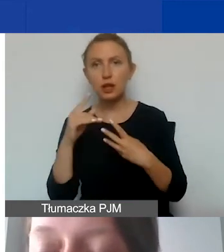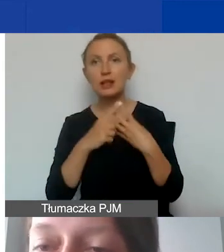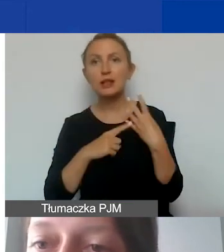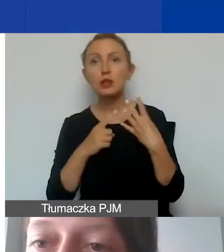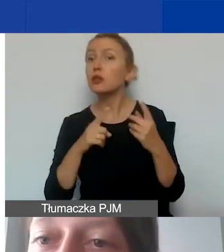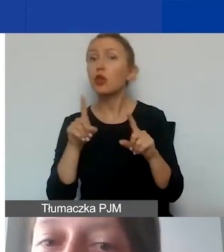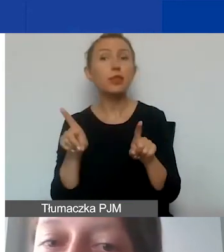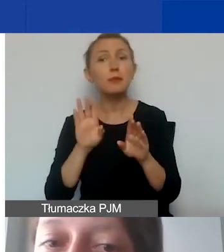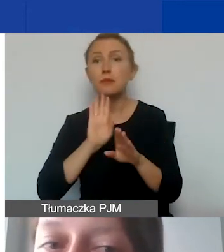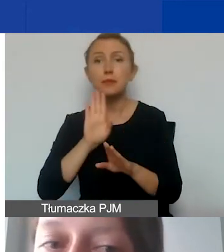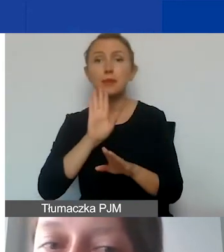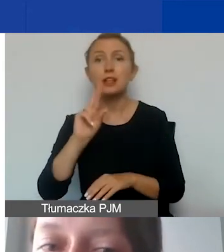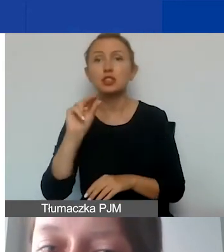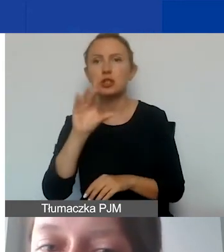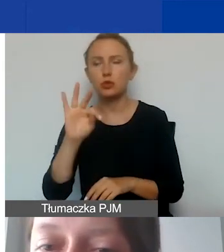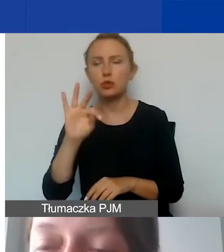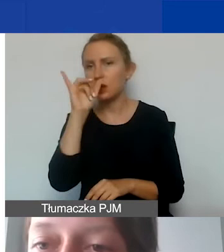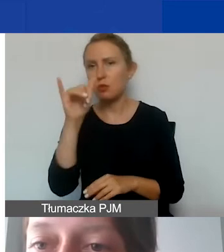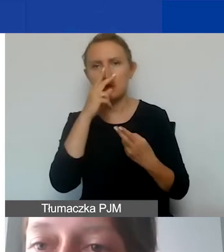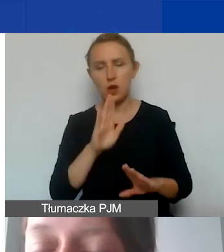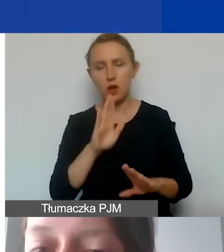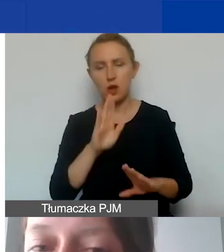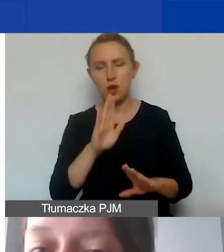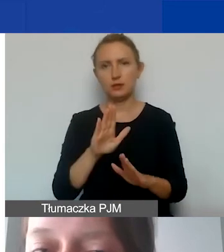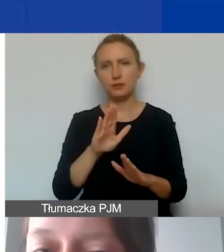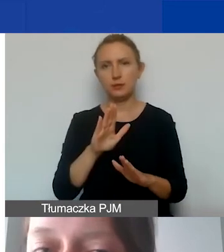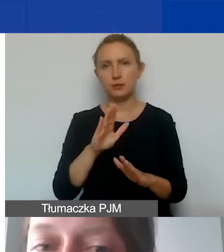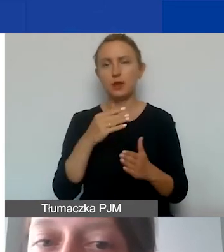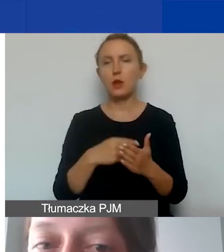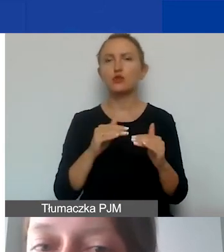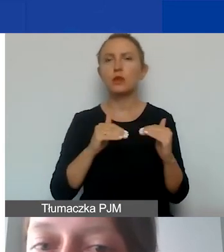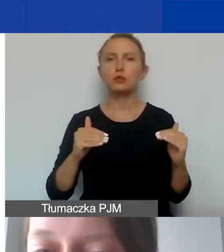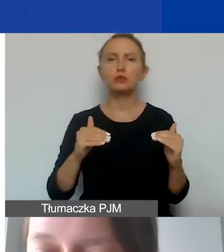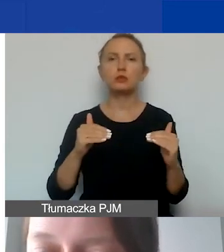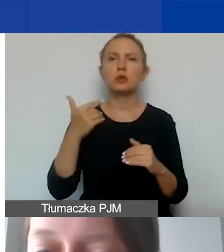Nie możemy wtedy wykazać kosztów na poziomie 2000,